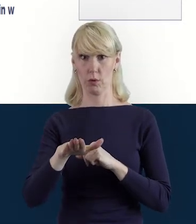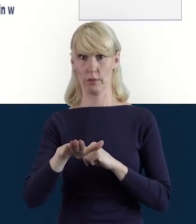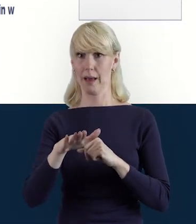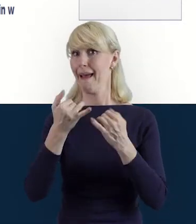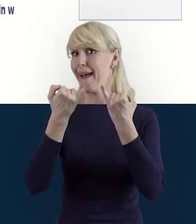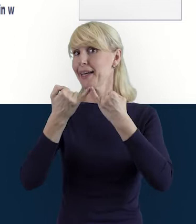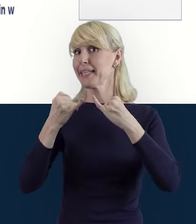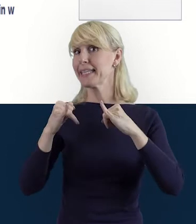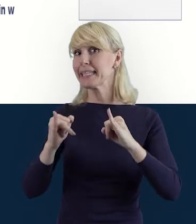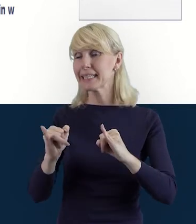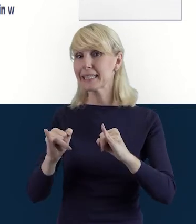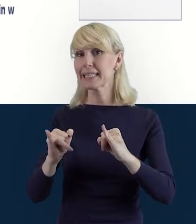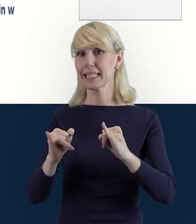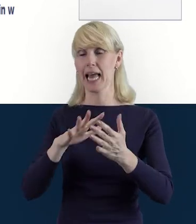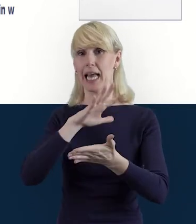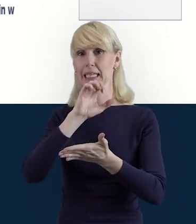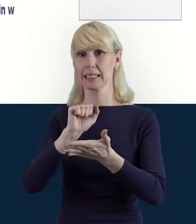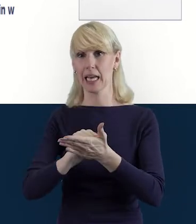Inne, już w zakresie innego materiału